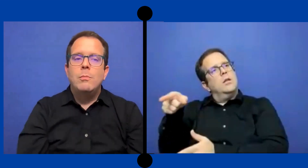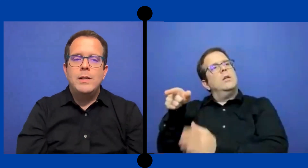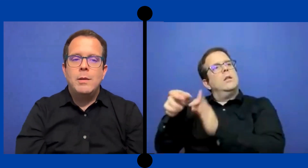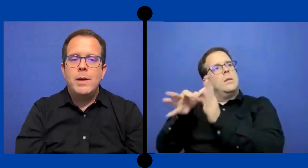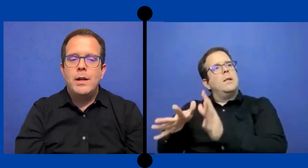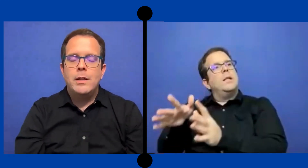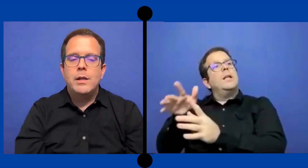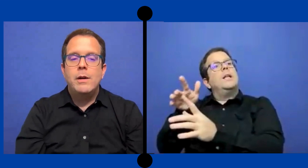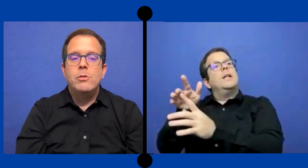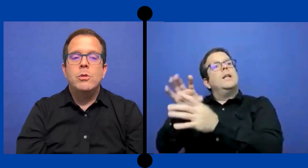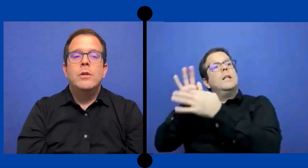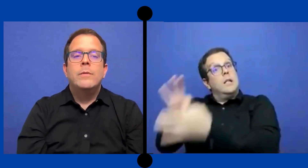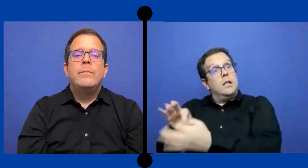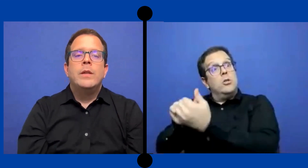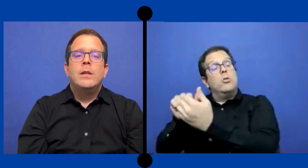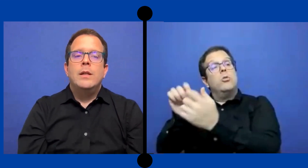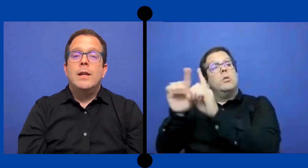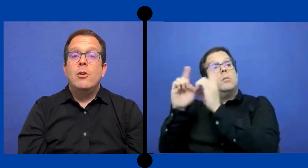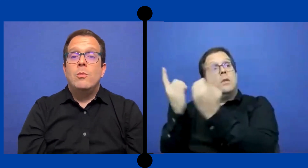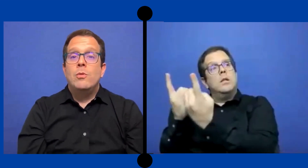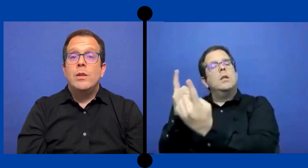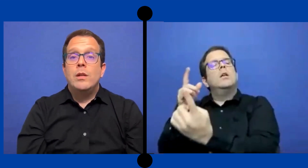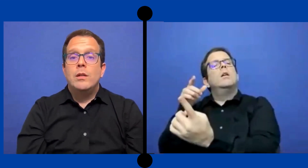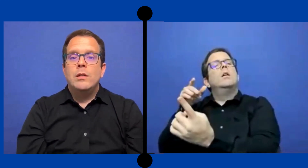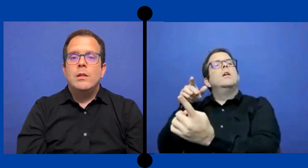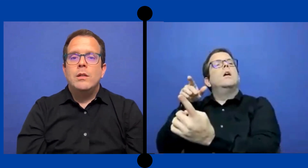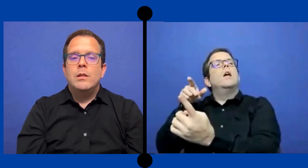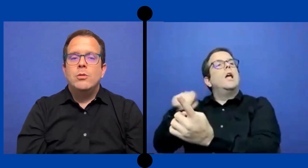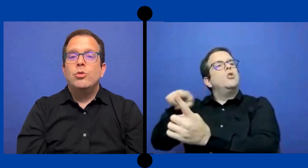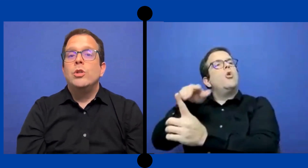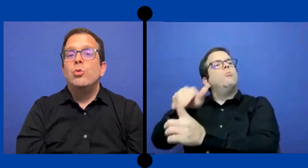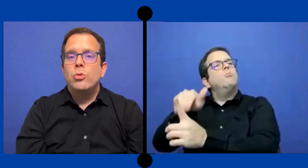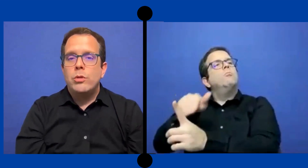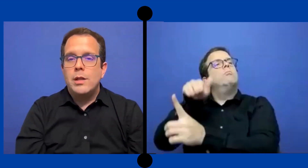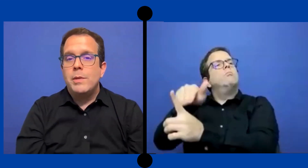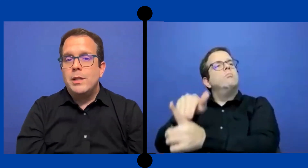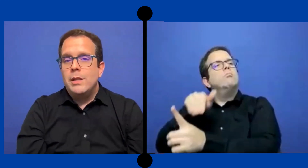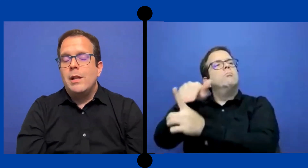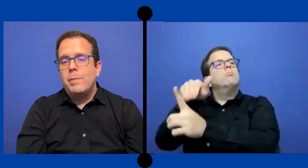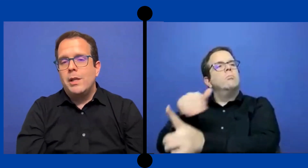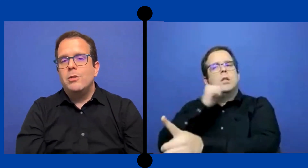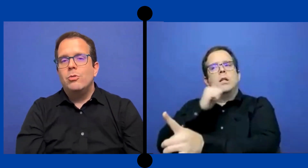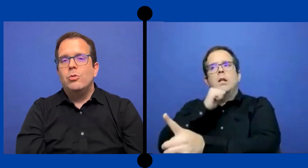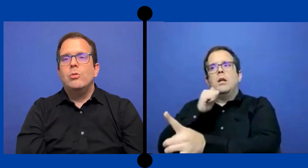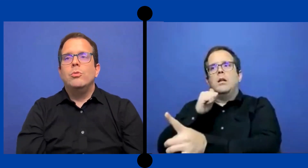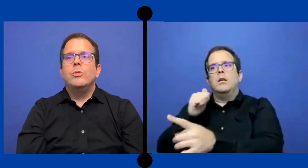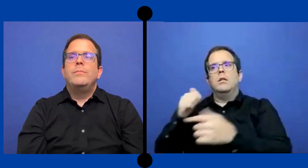compañía para la que trabajo Eea como de sustituto --de intérpretes sustituto.